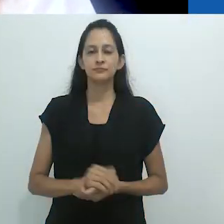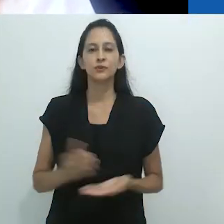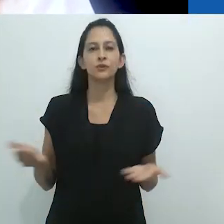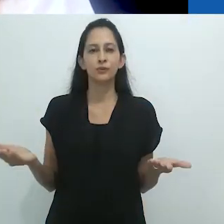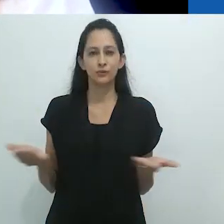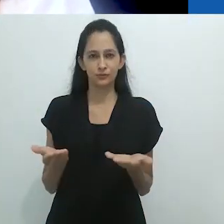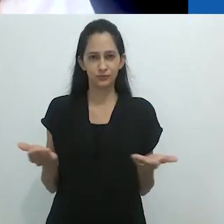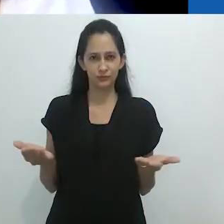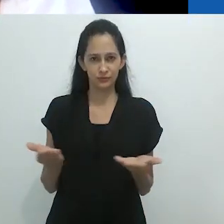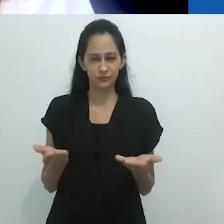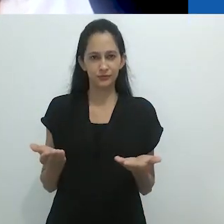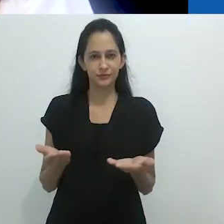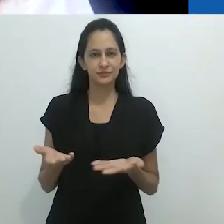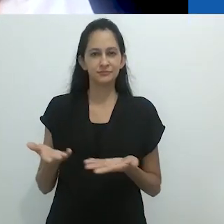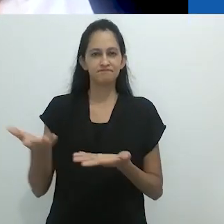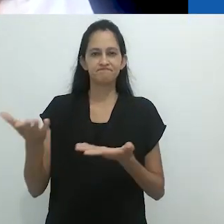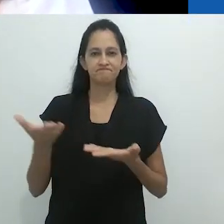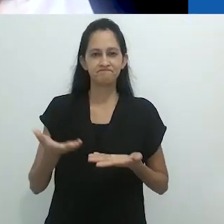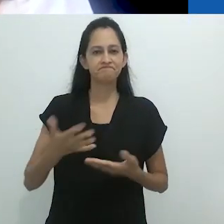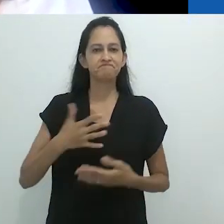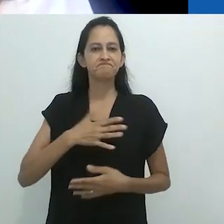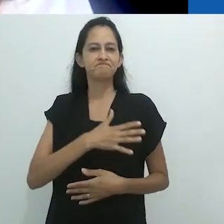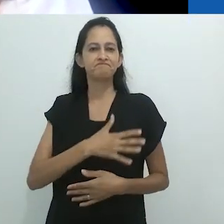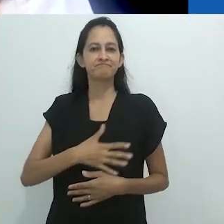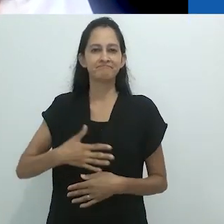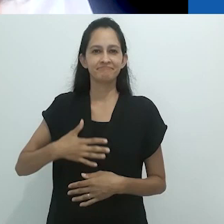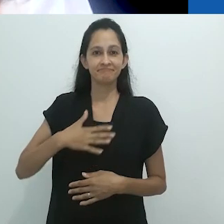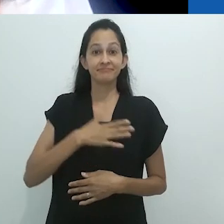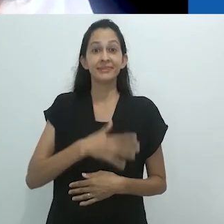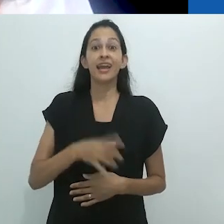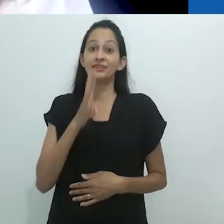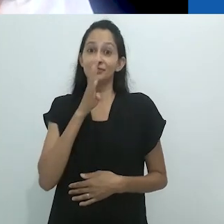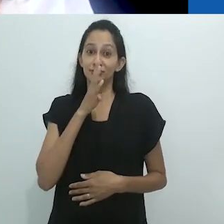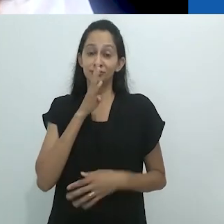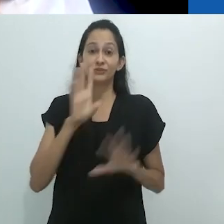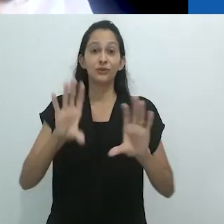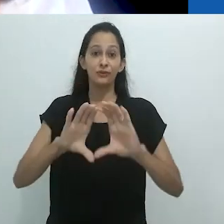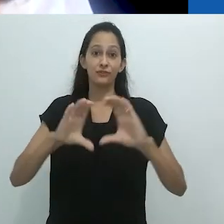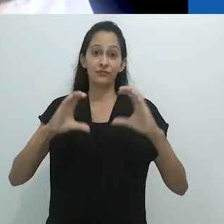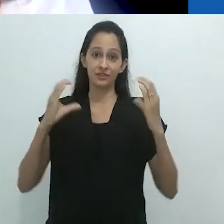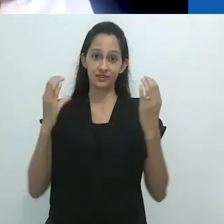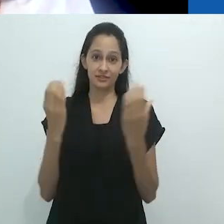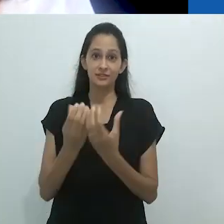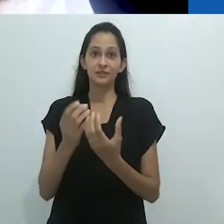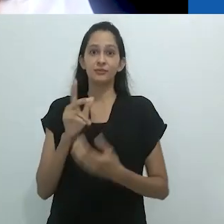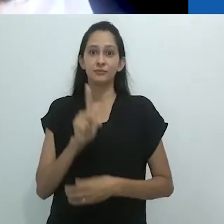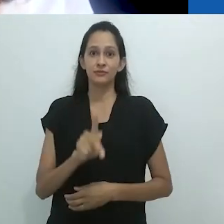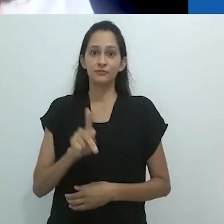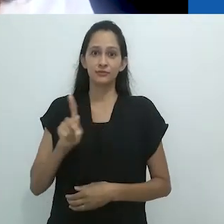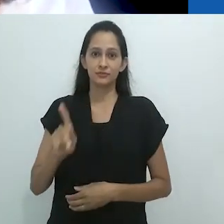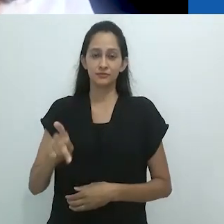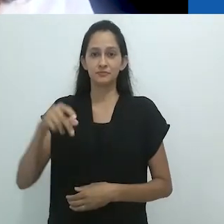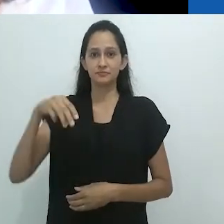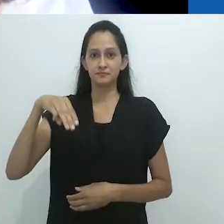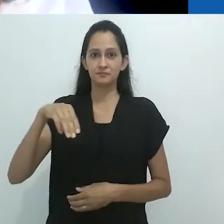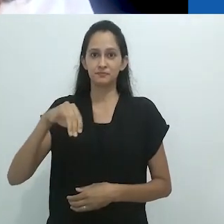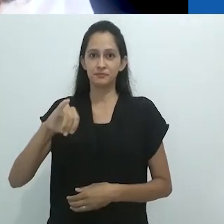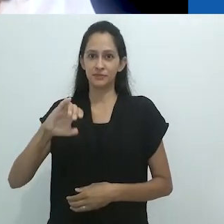à conferência do Professor Michael Taussig, a quem agradeço ter aceitado ao nosso convite